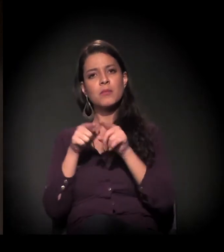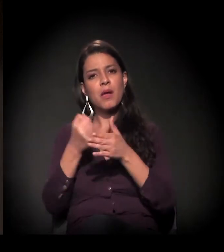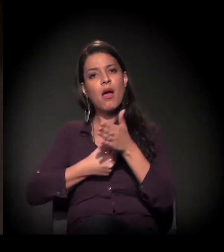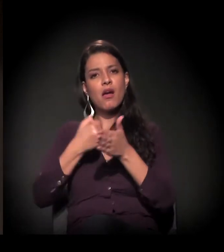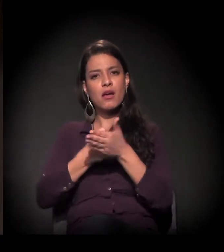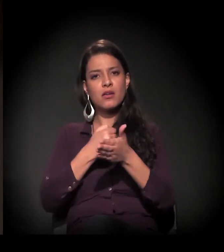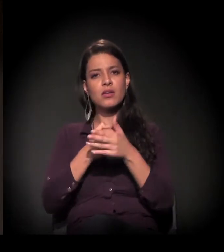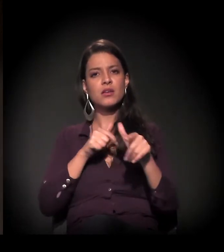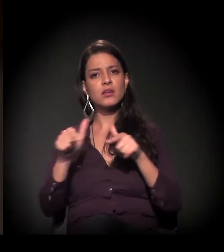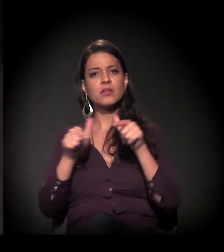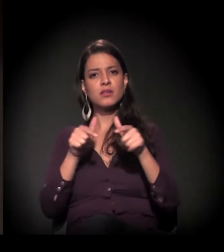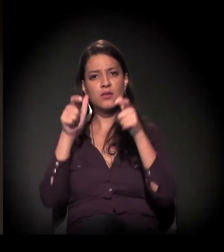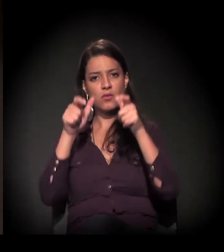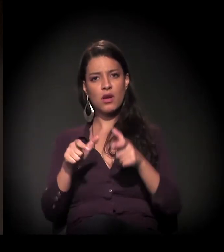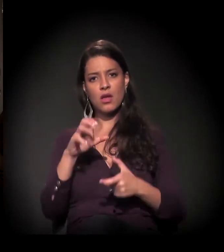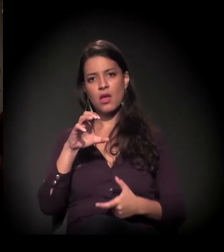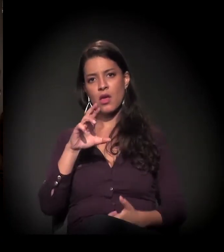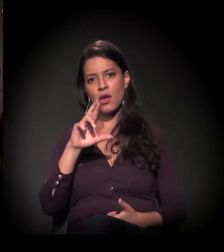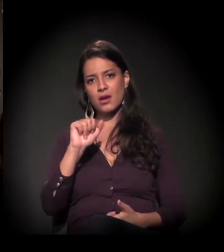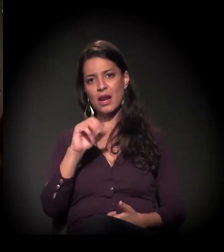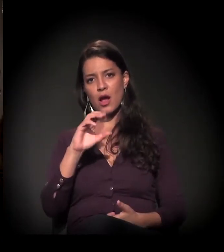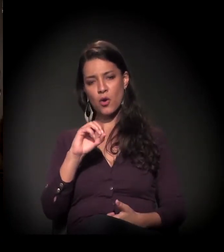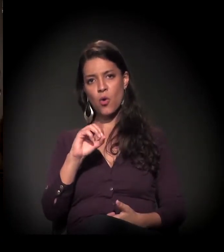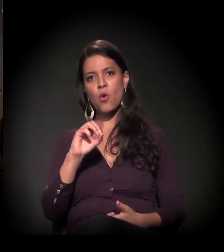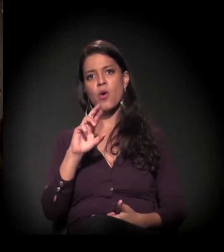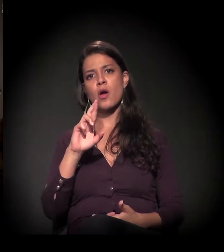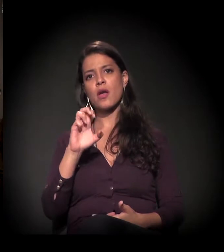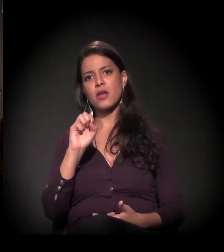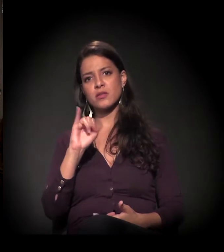Trabalha na A Craco Resiste, como diz a camiseta dele,